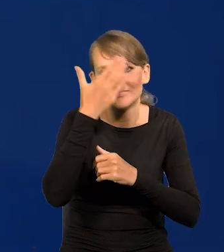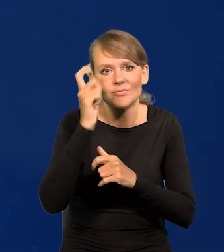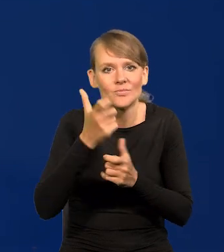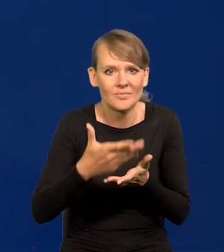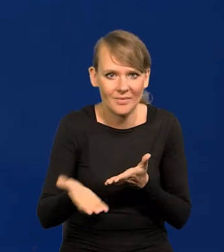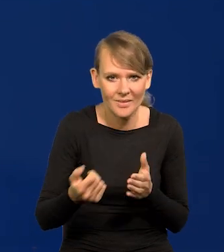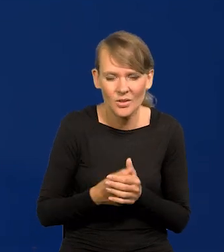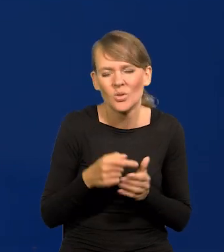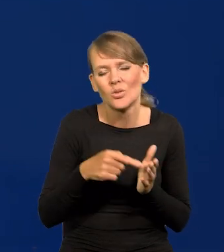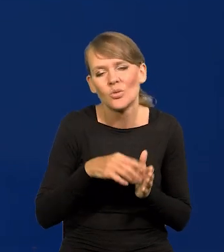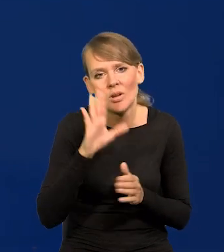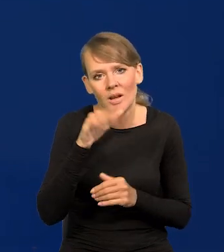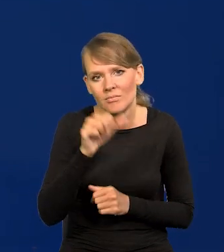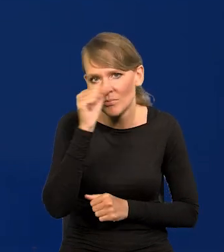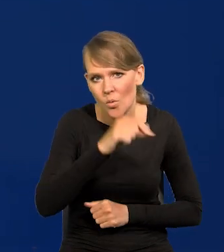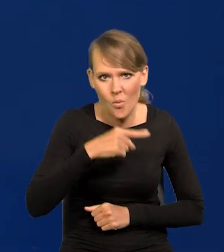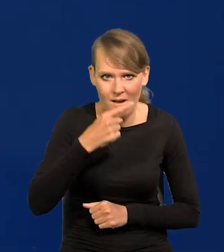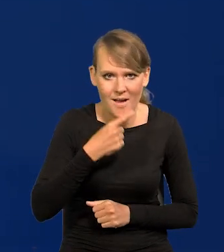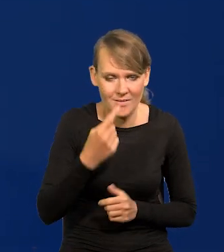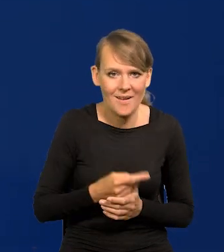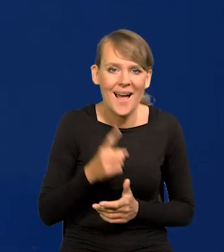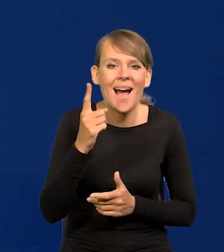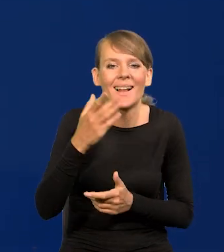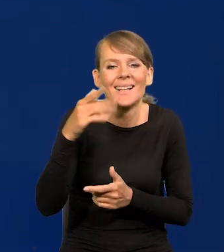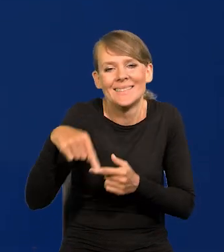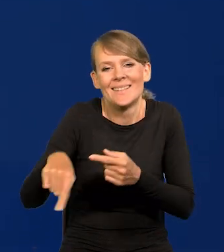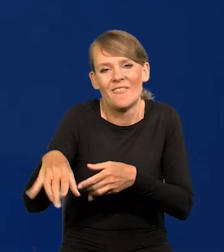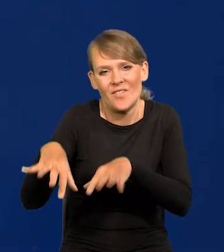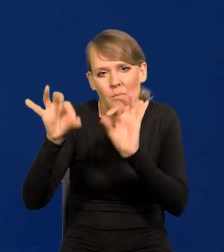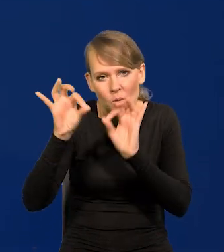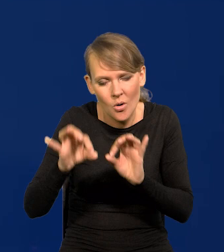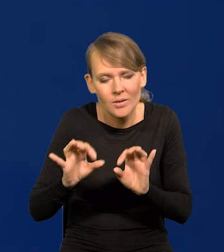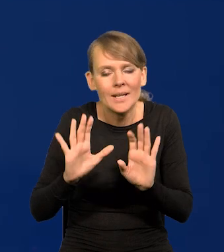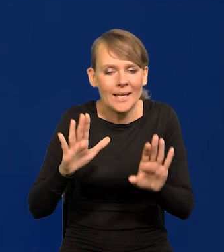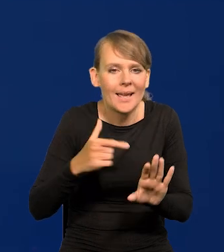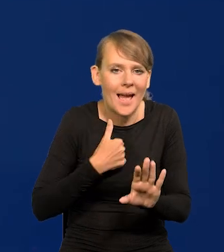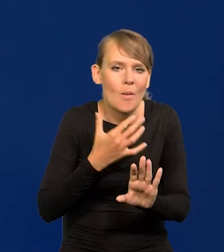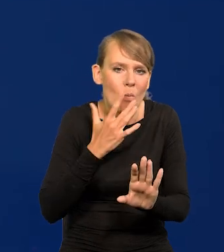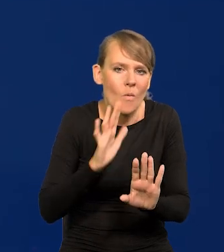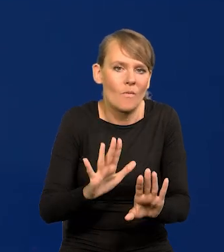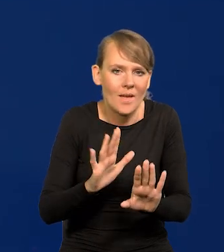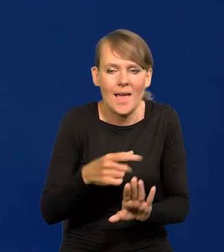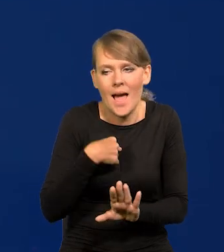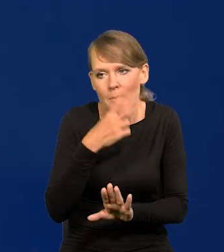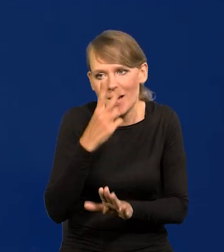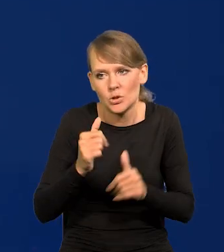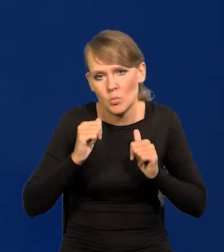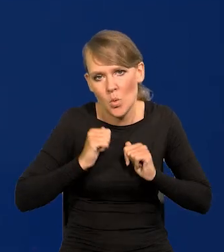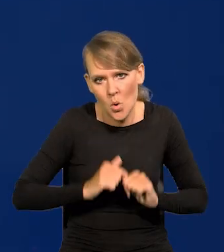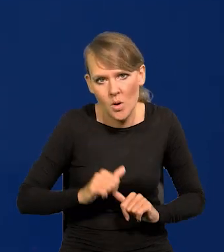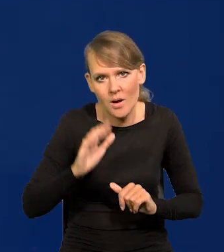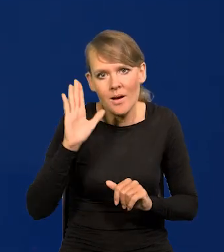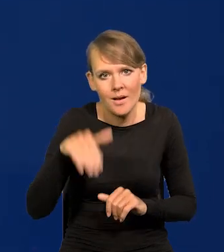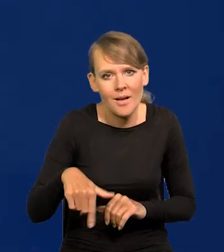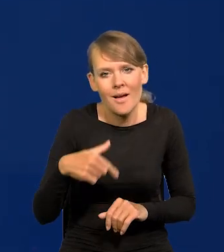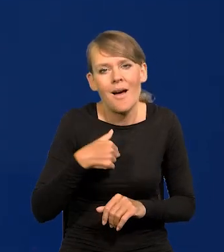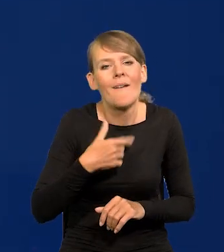To całkowite kłamstwo, ale są wybory. Ja mówię, ja na to patrzę spokojnie. Proszę Państwa, tych wyborów wiele w życiu przeżyłem,